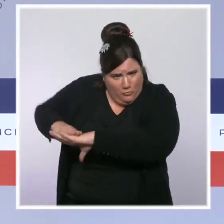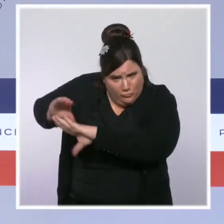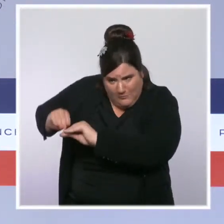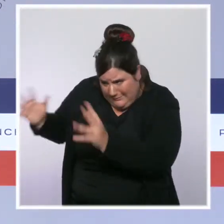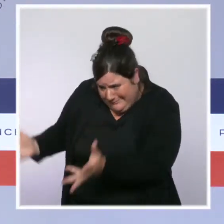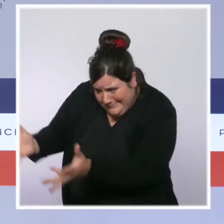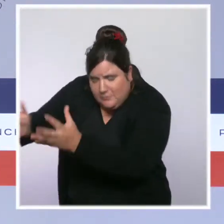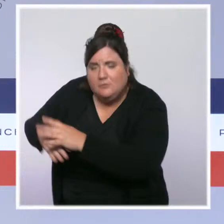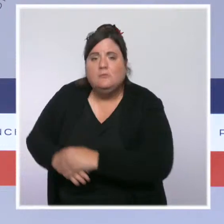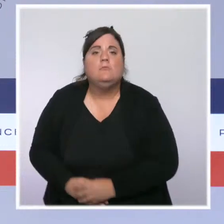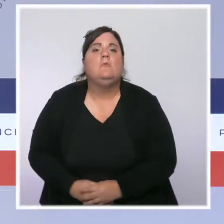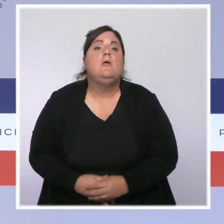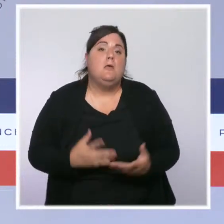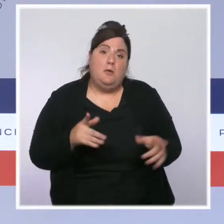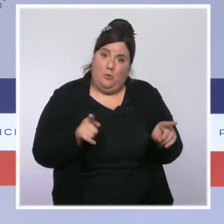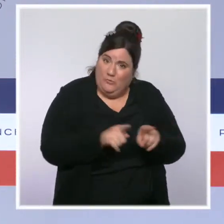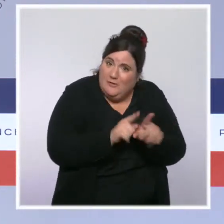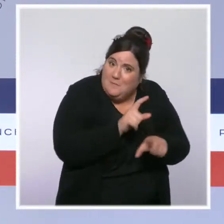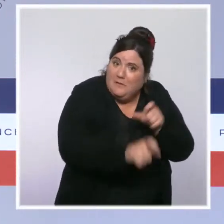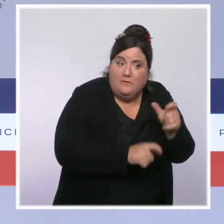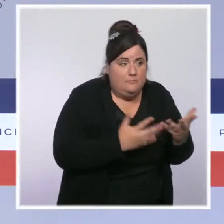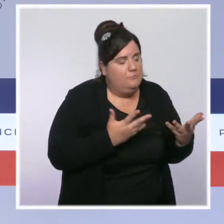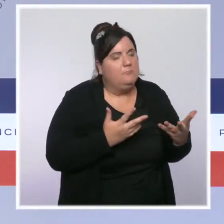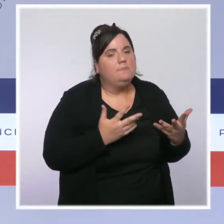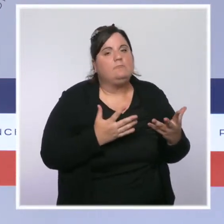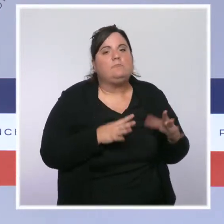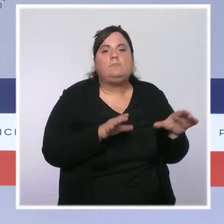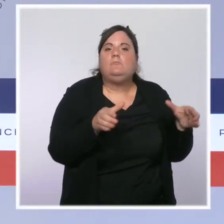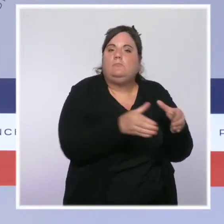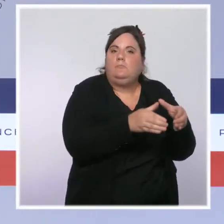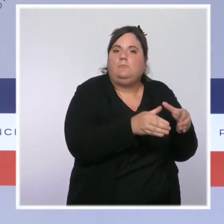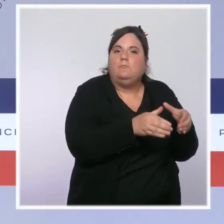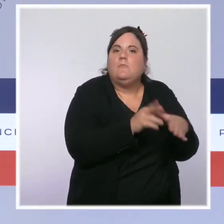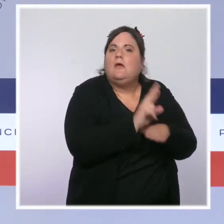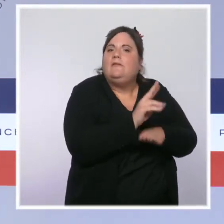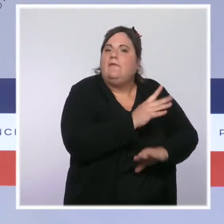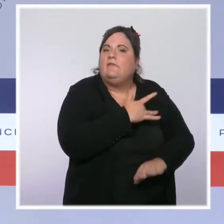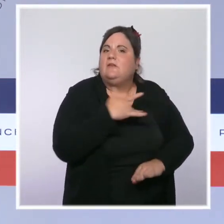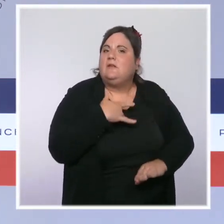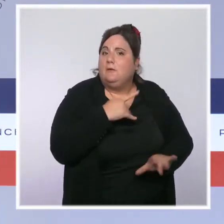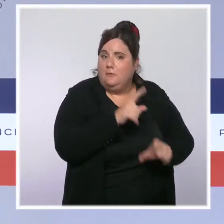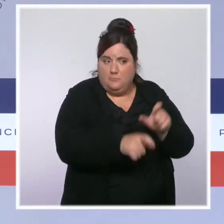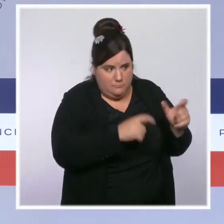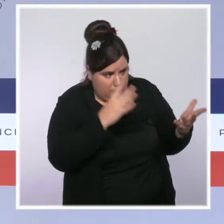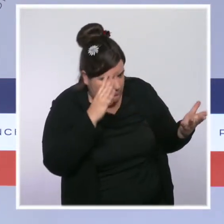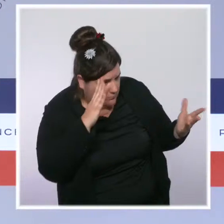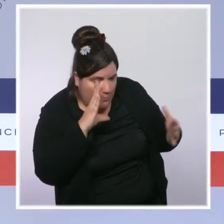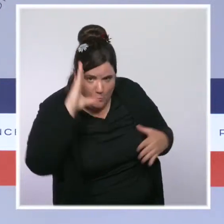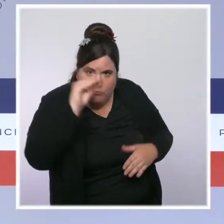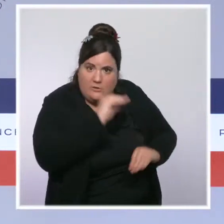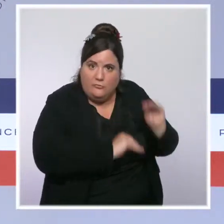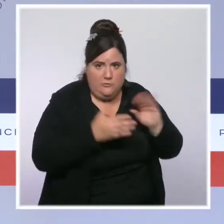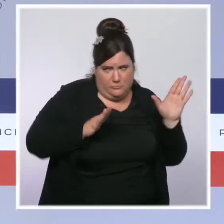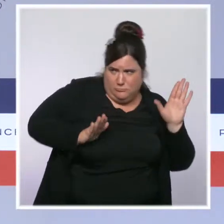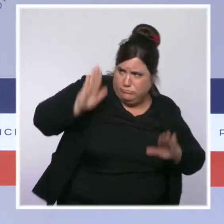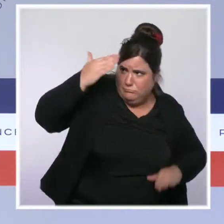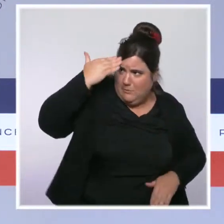soignants de la réserve sanitaire, notamment, qui ont été mobilisés depuis le coeur de l'été sur place. Je crois qu'on est à 2 000 soignants qui auront été mobilisés en tout.